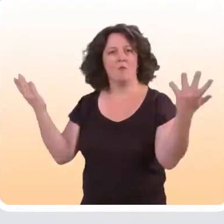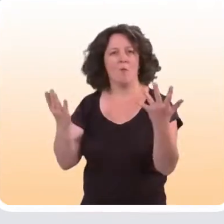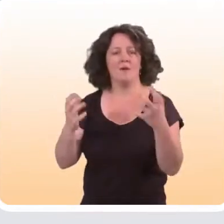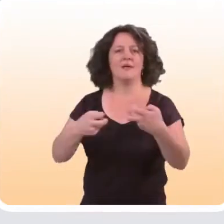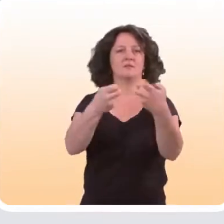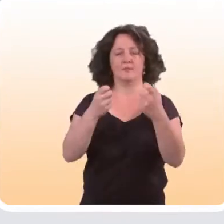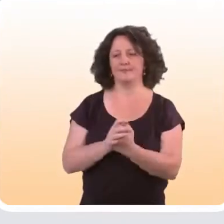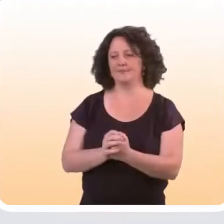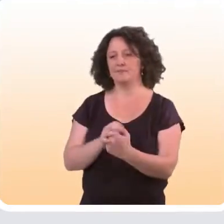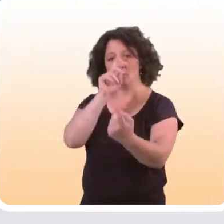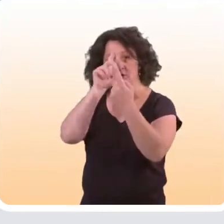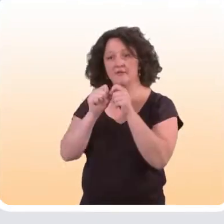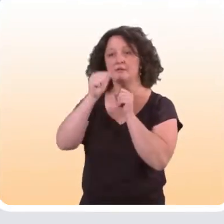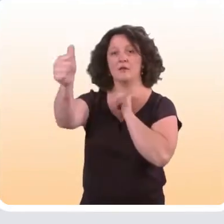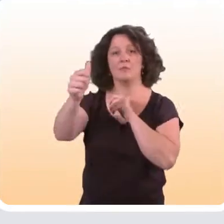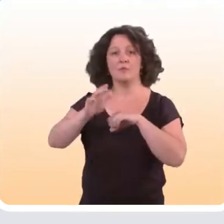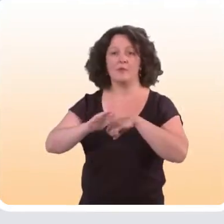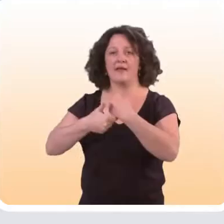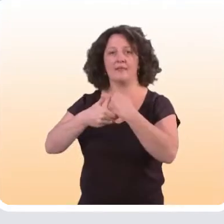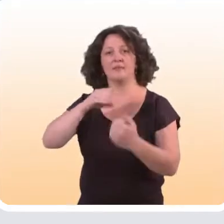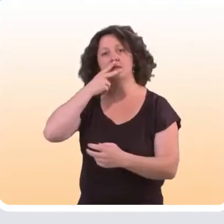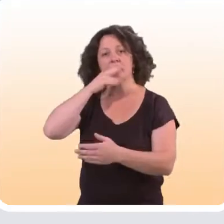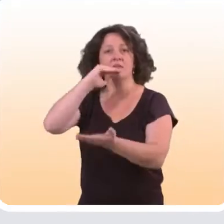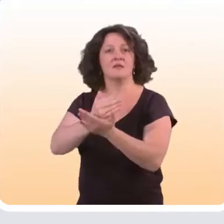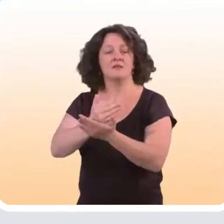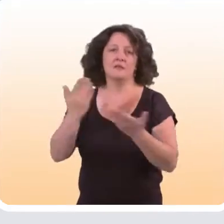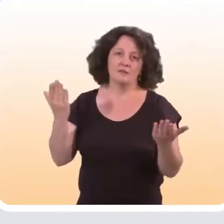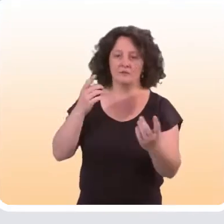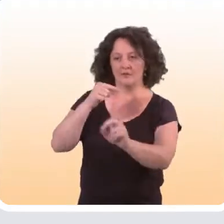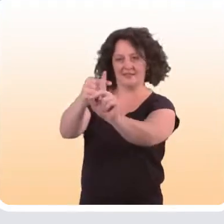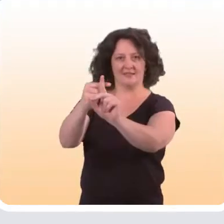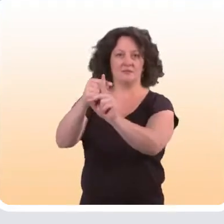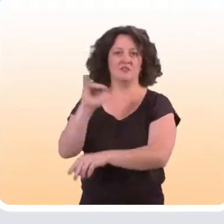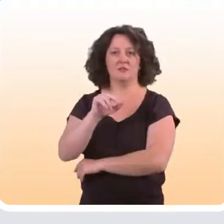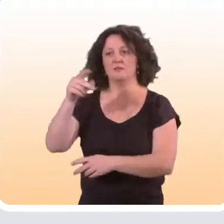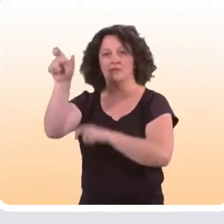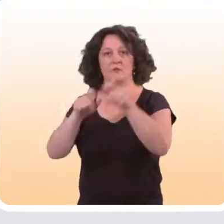Par exemple, pour un dispositif à distance d’aide à l’arrêt du tabac, on sait évidemment que la cible, ce sont les fumeurs.